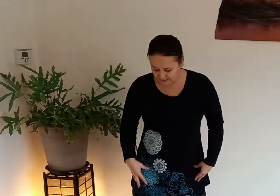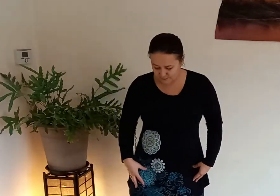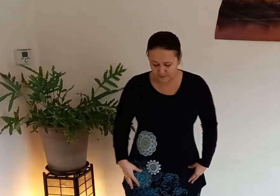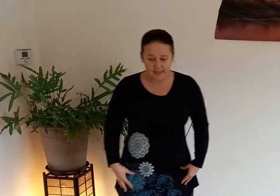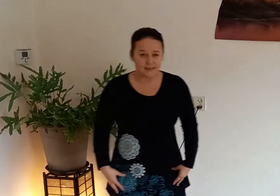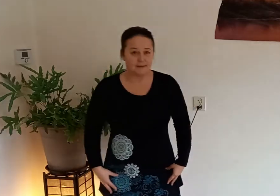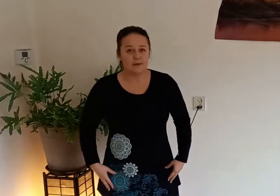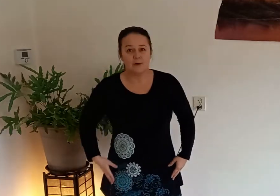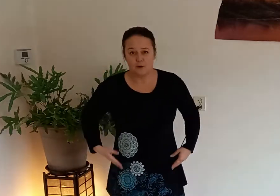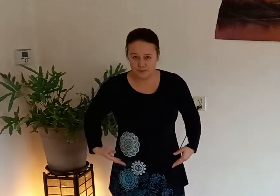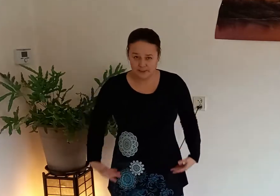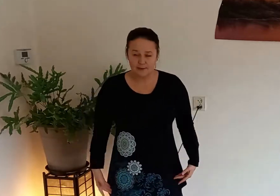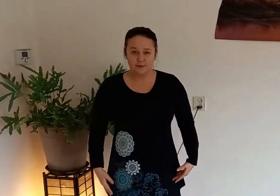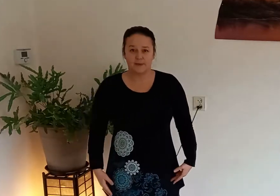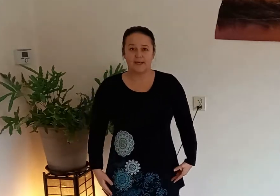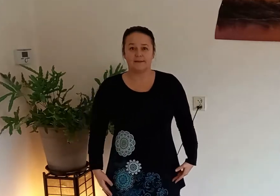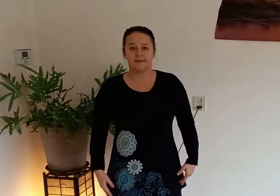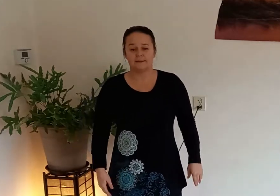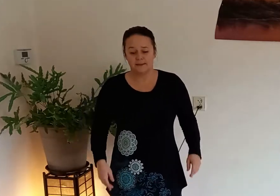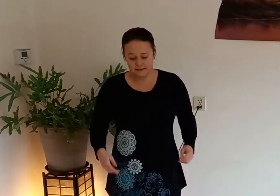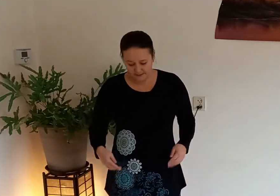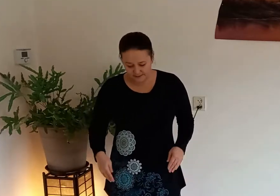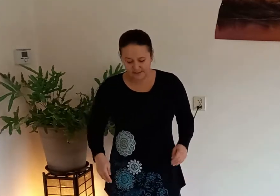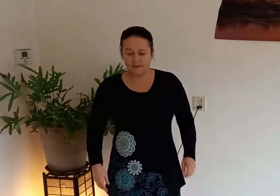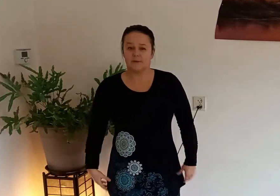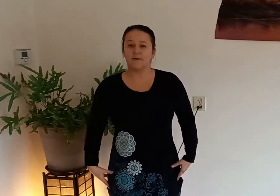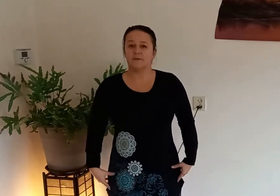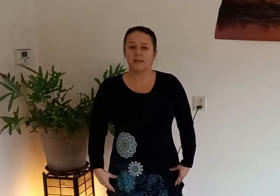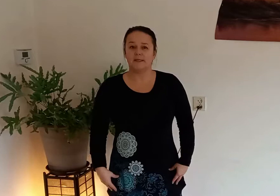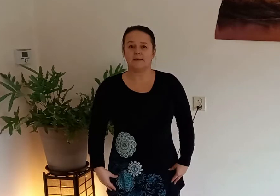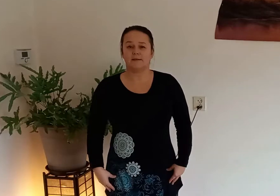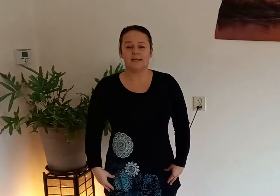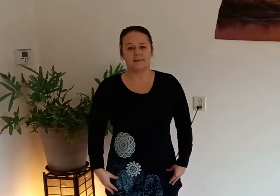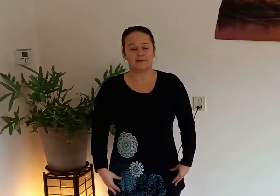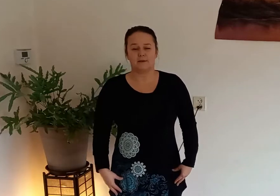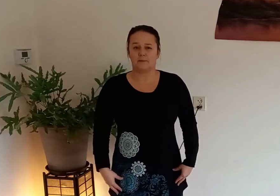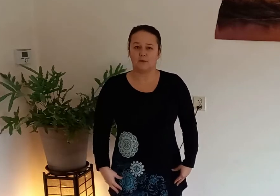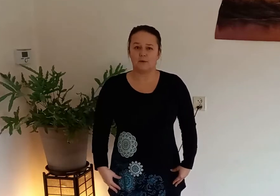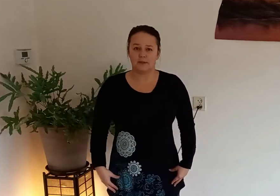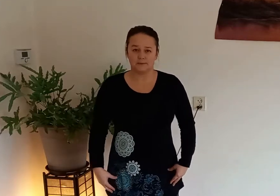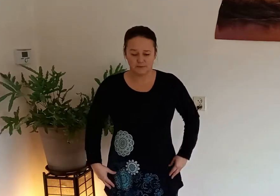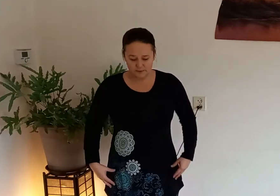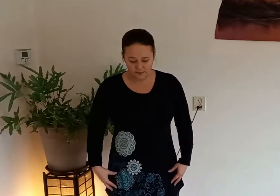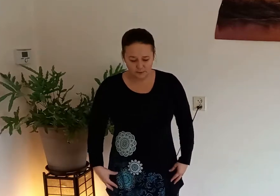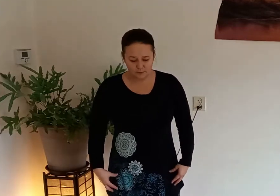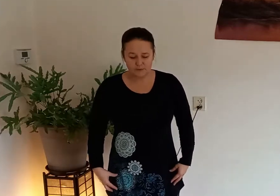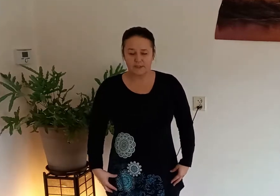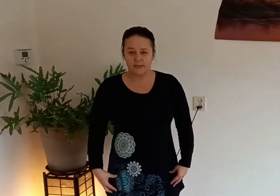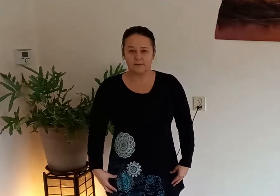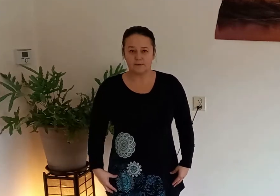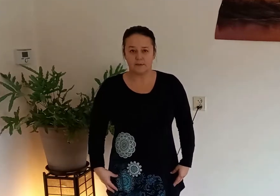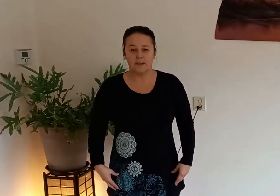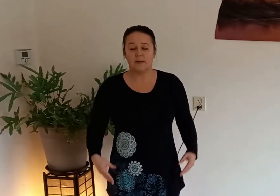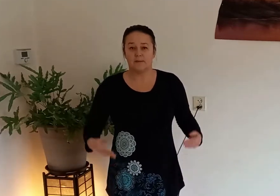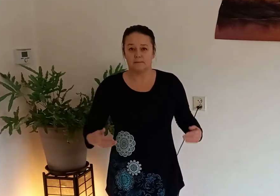voeten iets uit elkaar op schouderbreedte knieen zijn lichtelijk gebogen zodat je goed stevig met